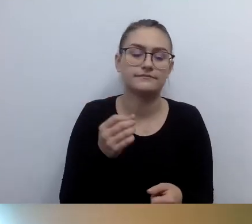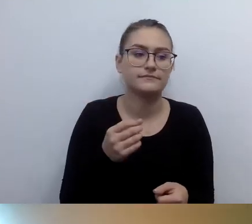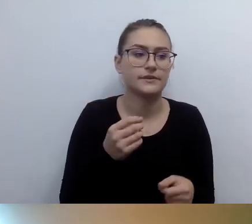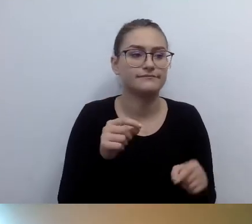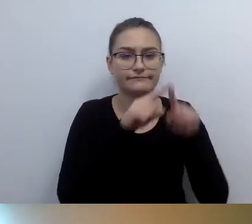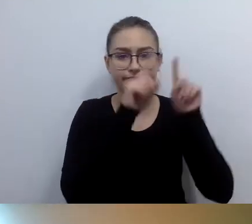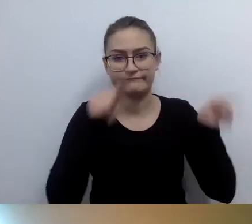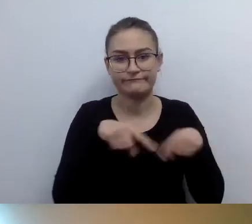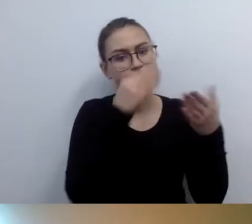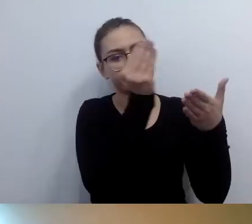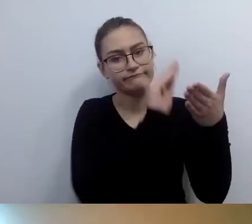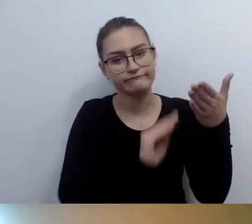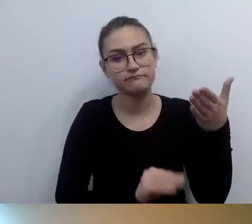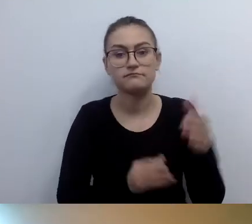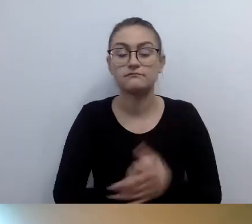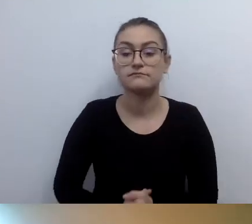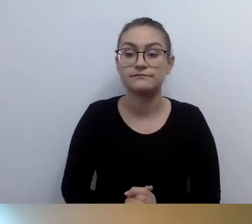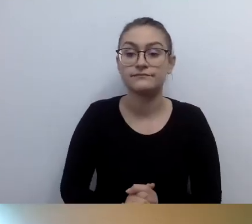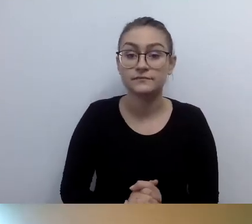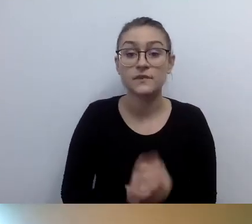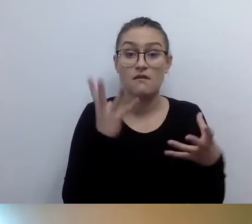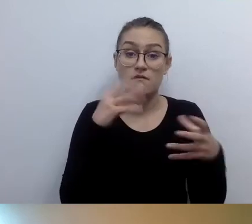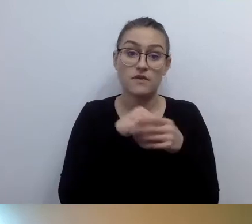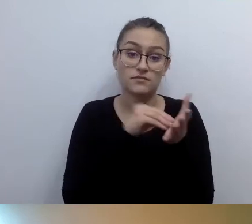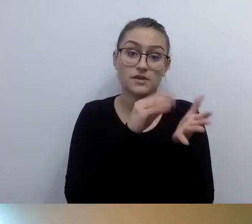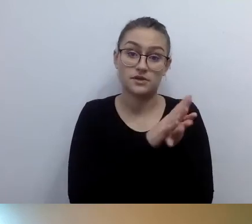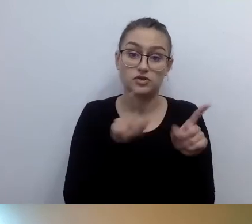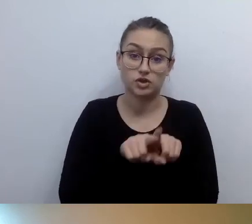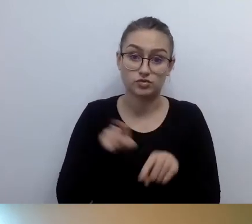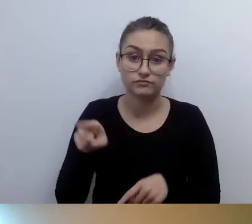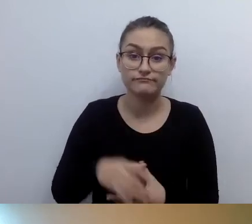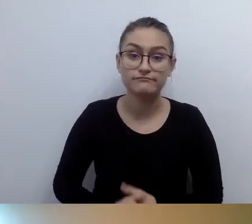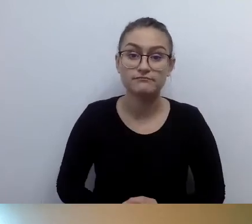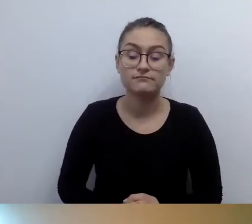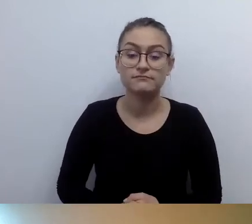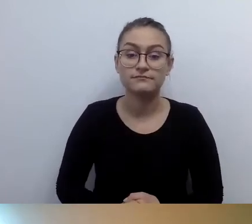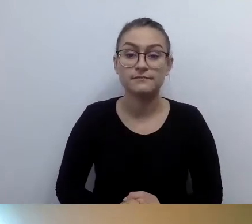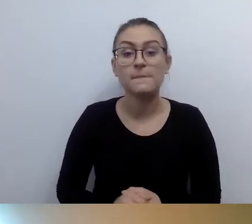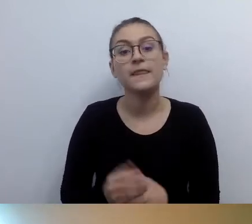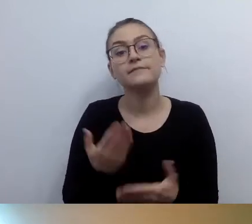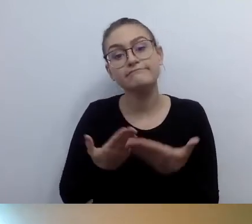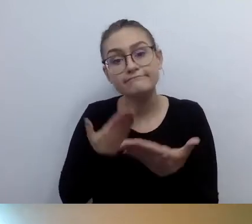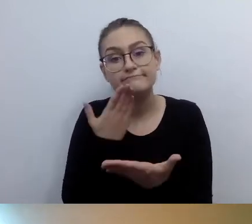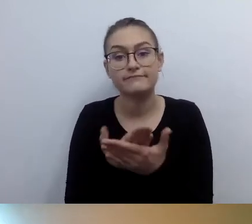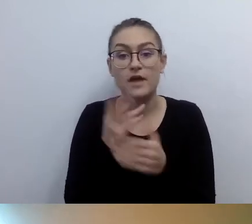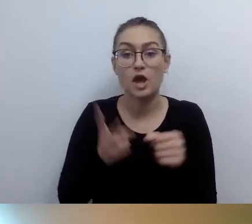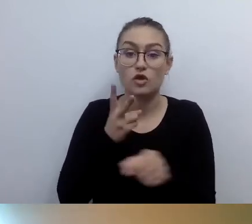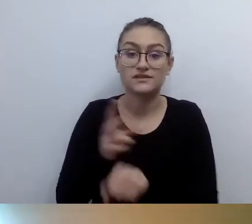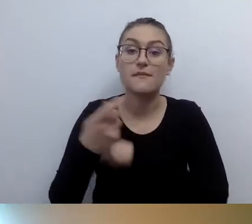To będzie musiało być uwzględnione. Proponujemy dostęp alternatywny. Z uwagi na architekturę budynku.